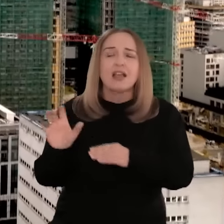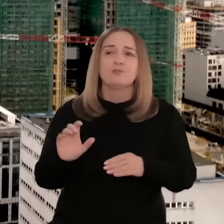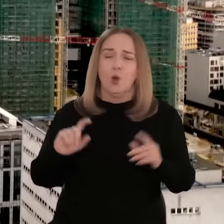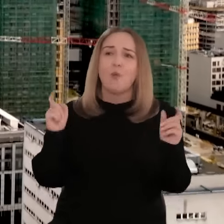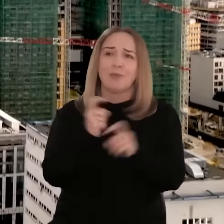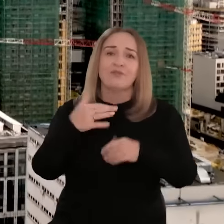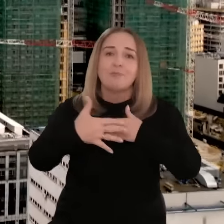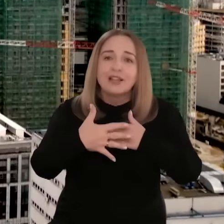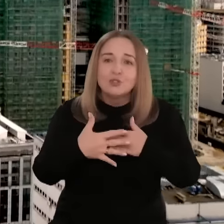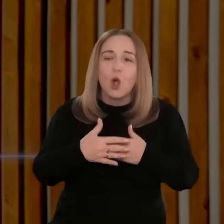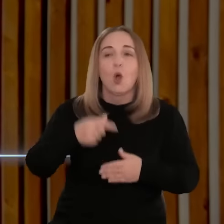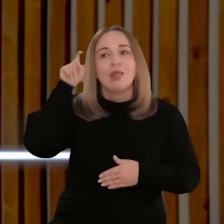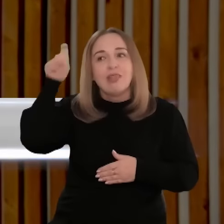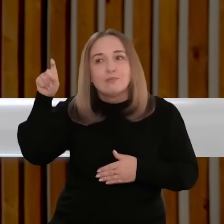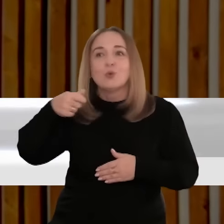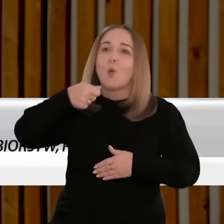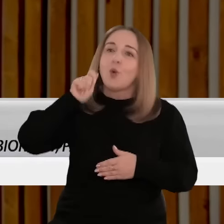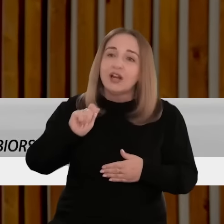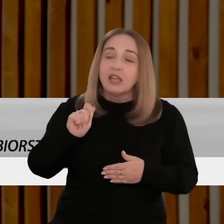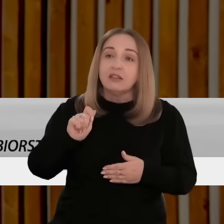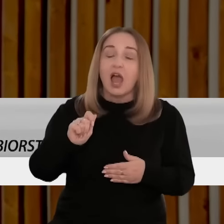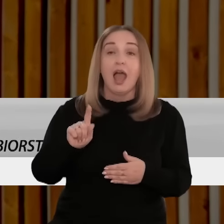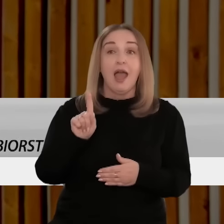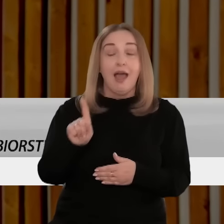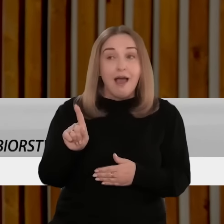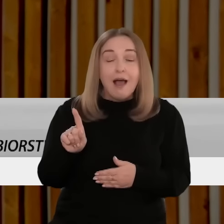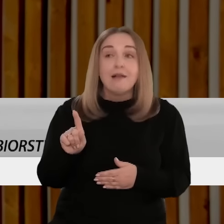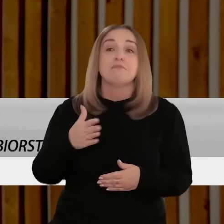Najczęściej są to kraje z nami sąsiadujące, np. Niemcy, Ukraina.